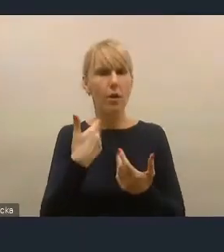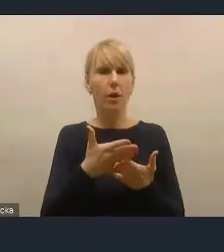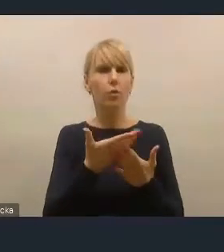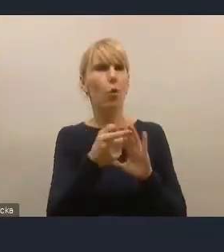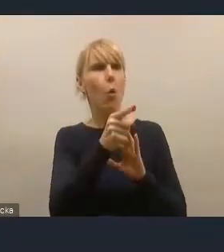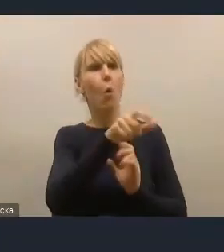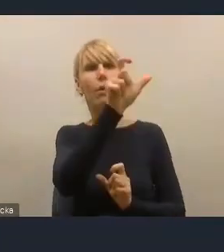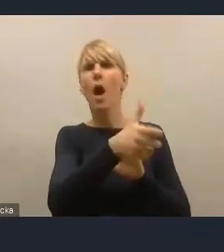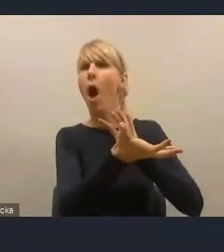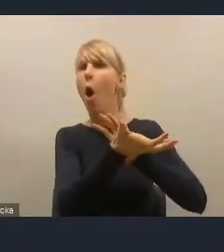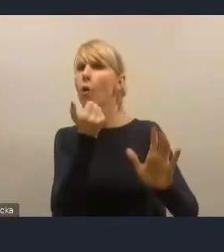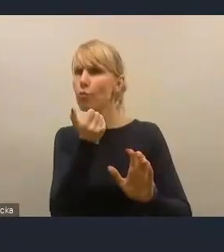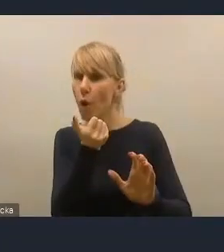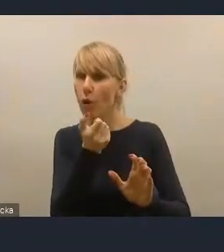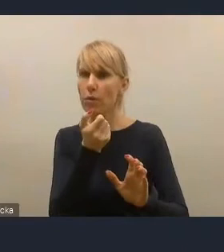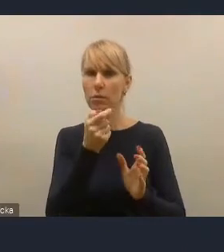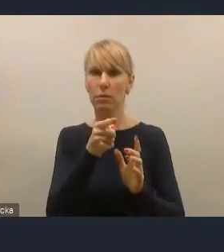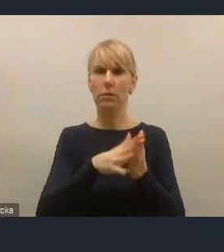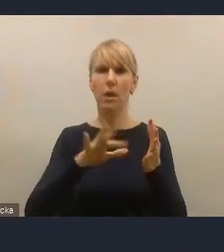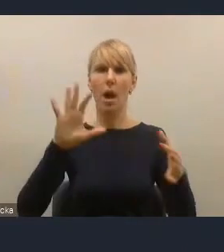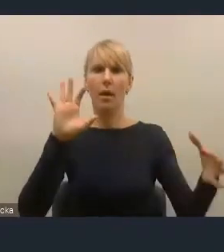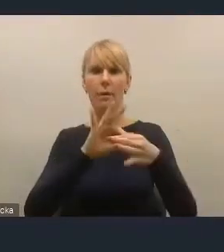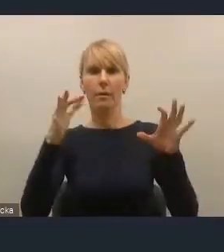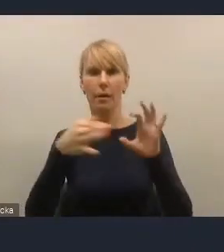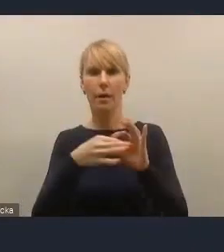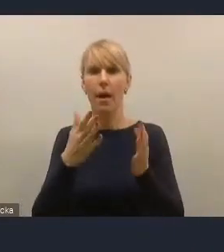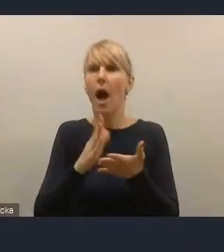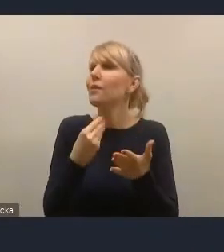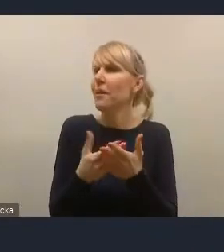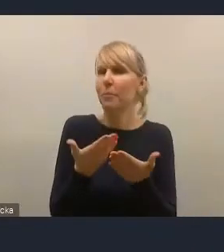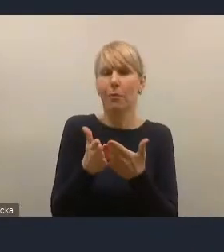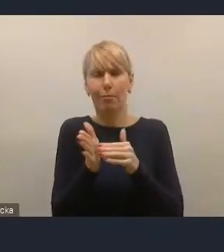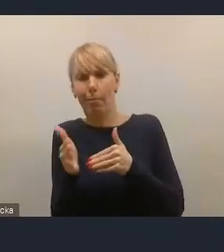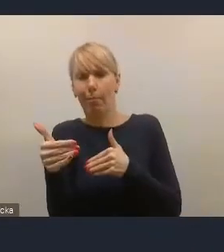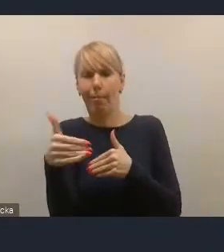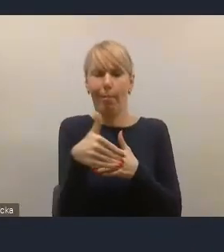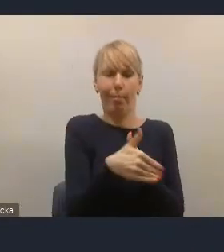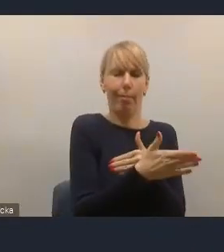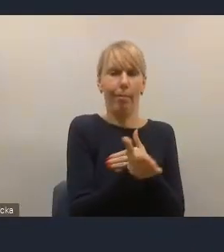a nie średnicę rury oraz promień skrętu szyny tramwajowej,